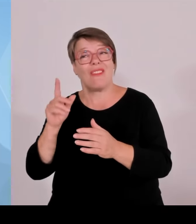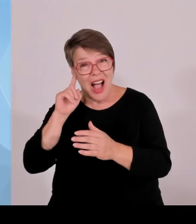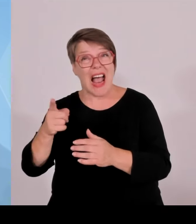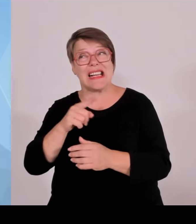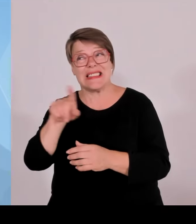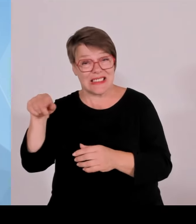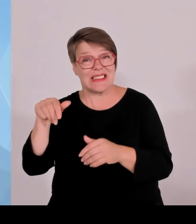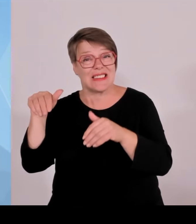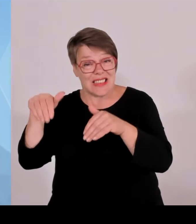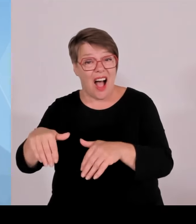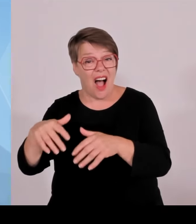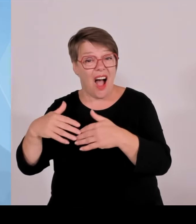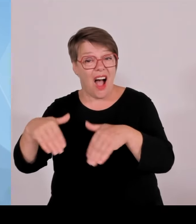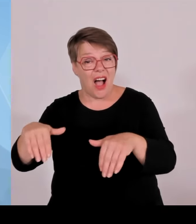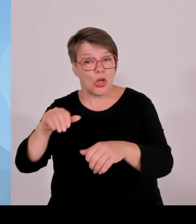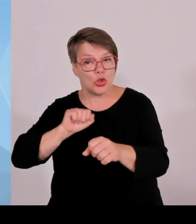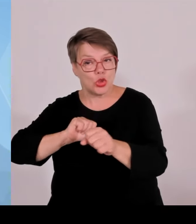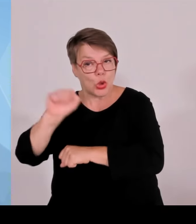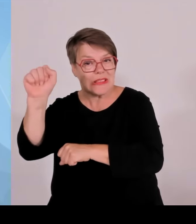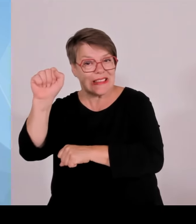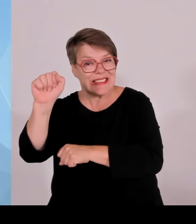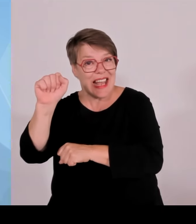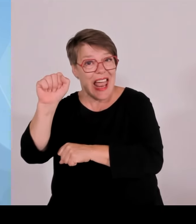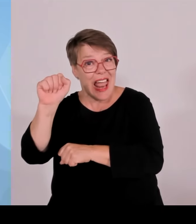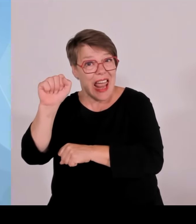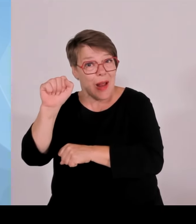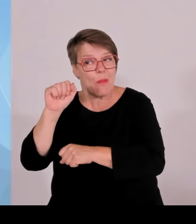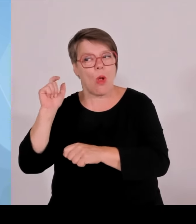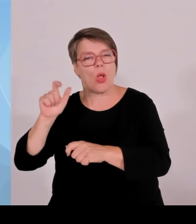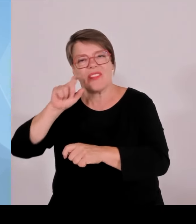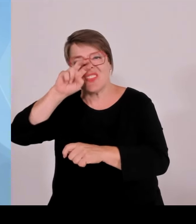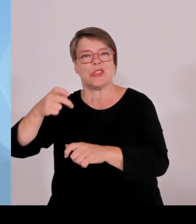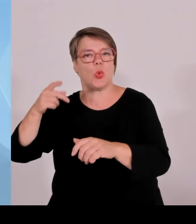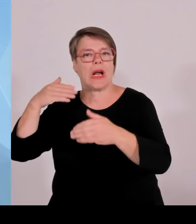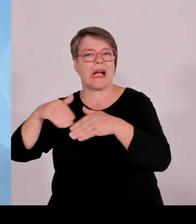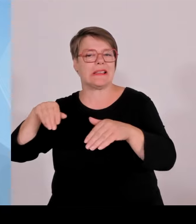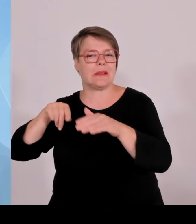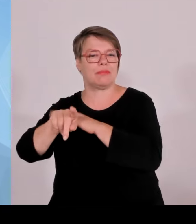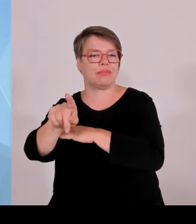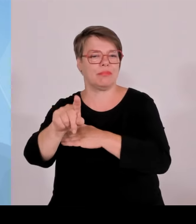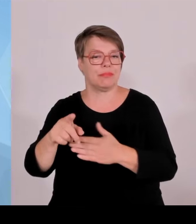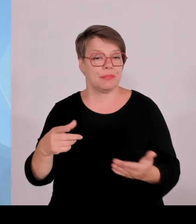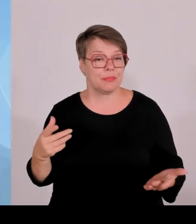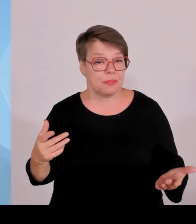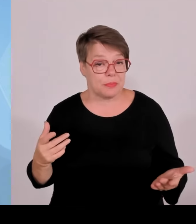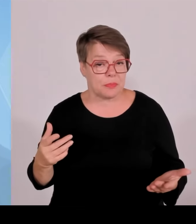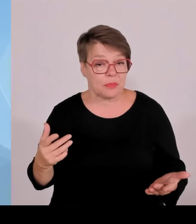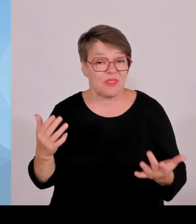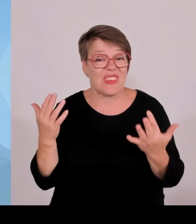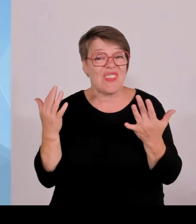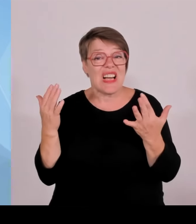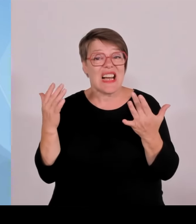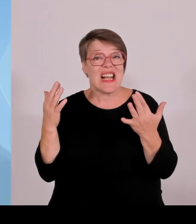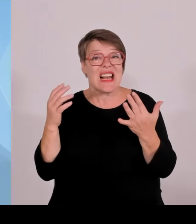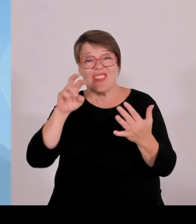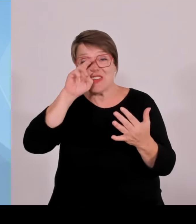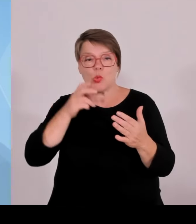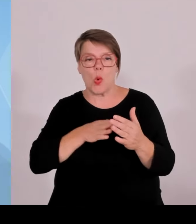Grenzkontrollen haben Wirkung. Und darüber hinaus kann man auch festhalten, dass sich gerade